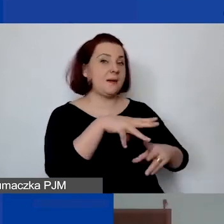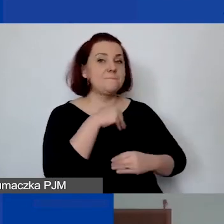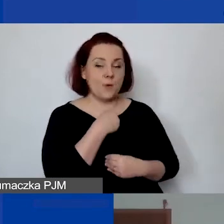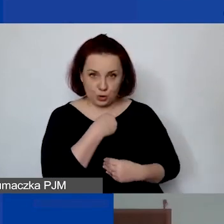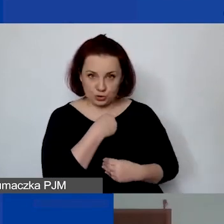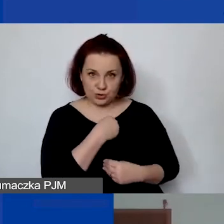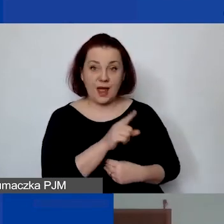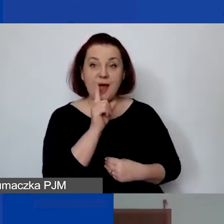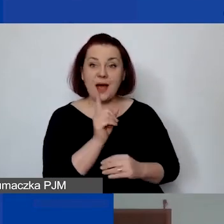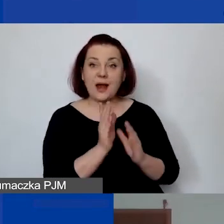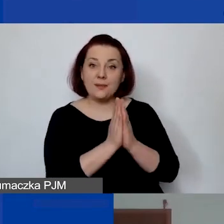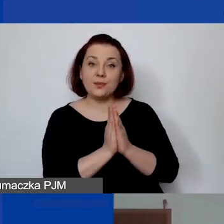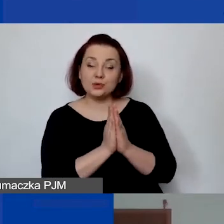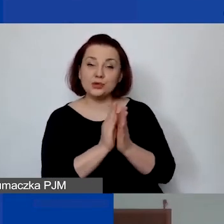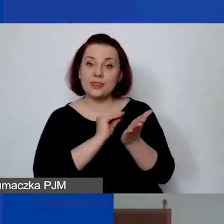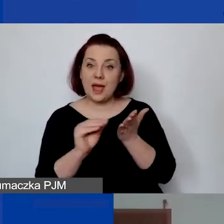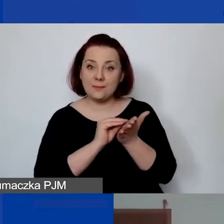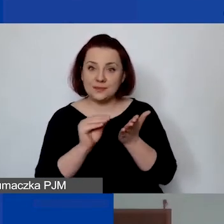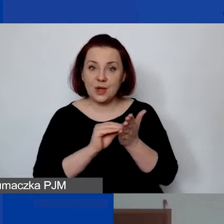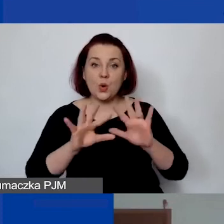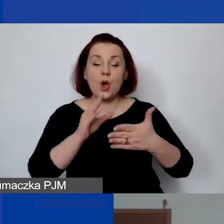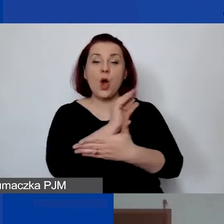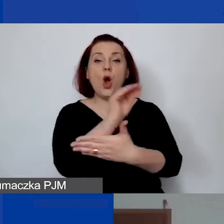tylko proszę wtedy napisać w opisie pozycji budżetowej: